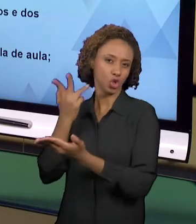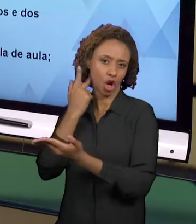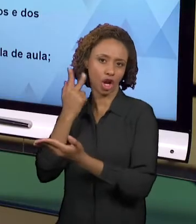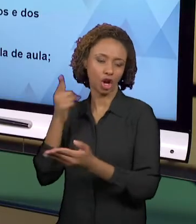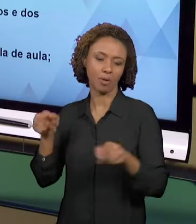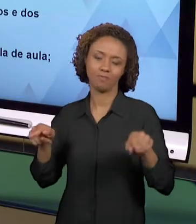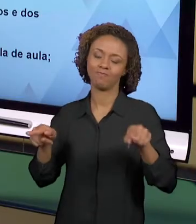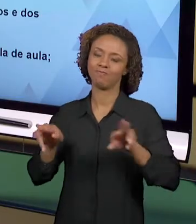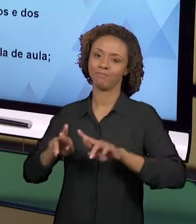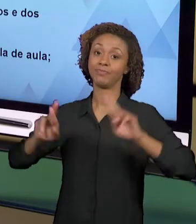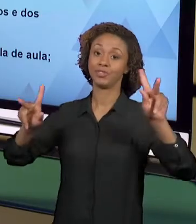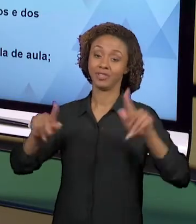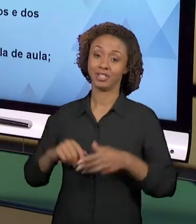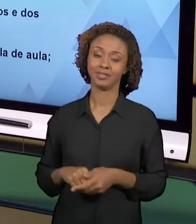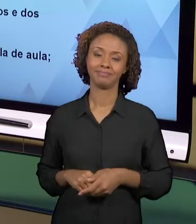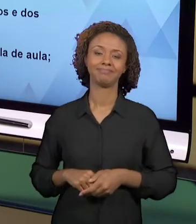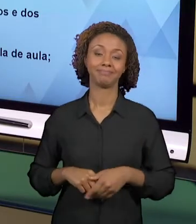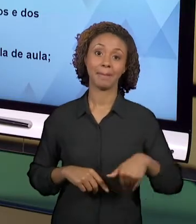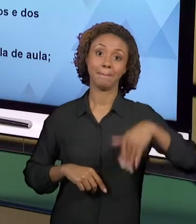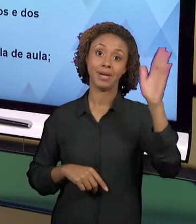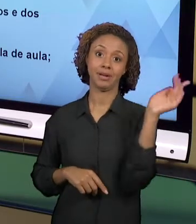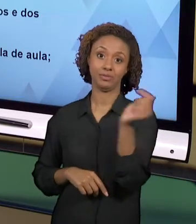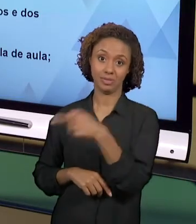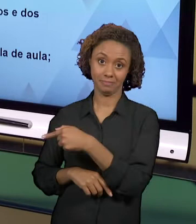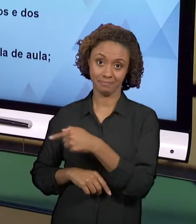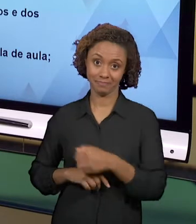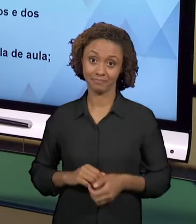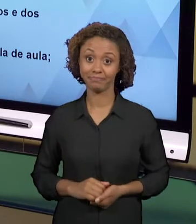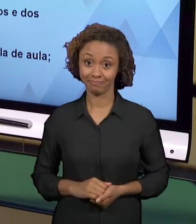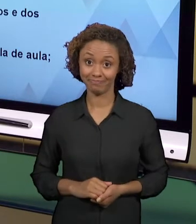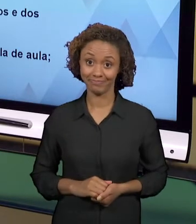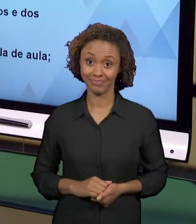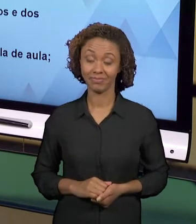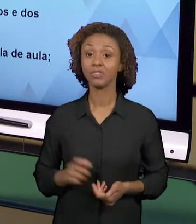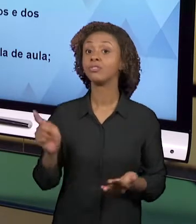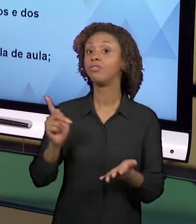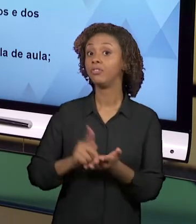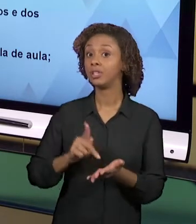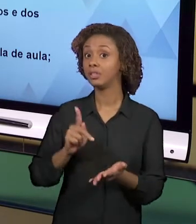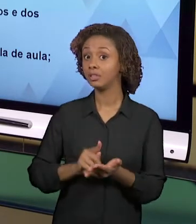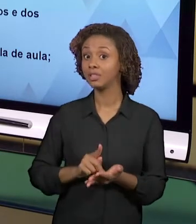VÃO MUITO ALÉM DESSES MATERIAIS. ELAS SÃO